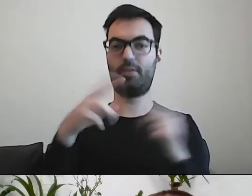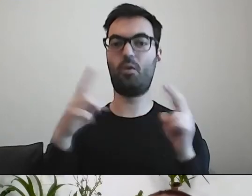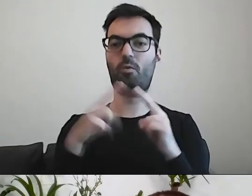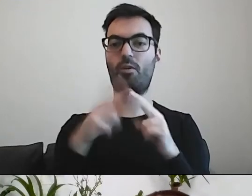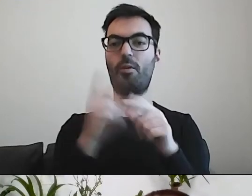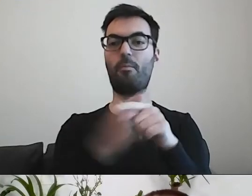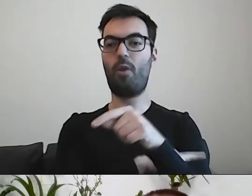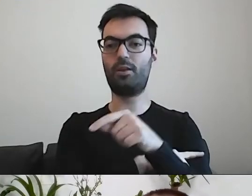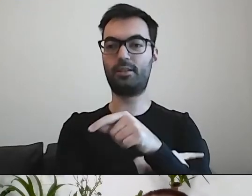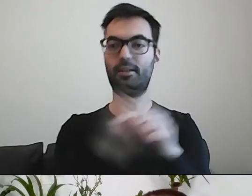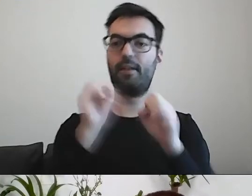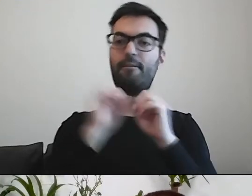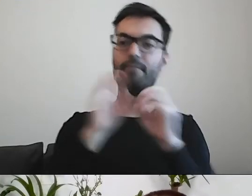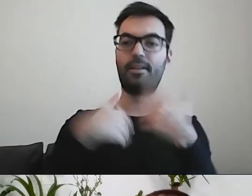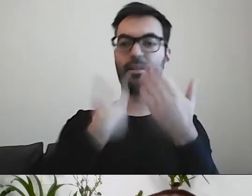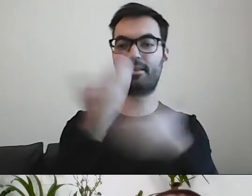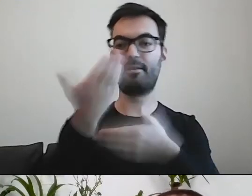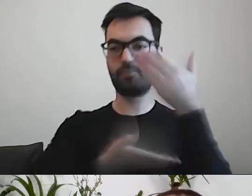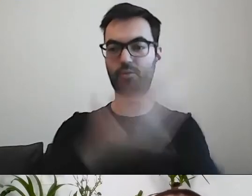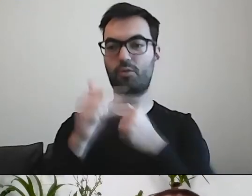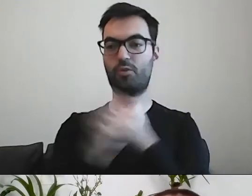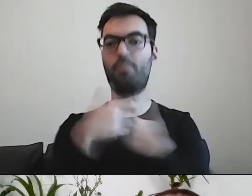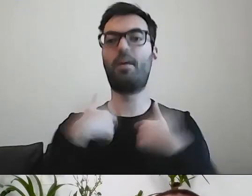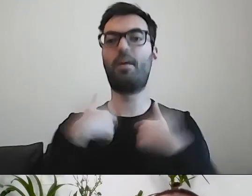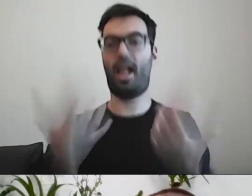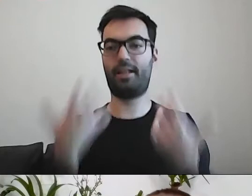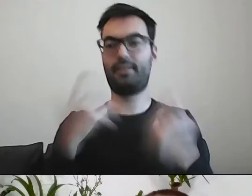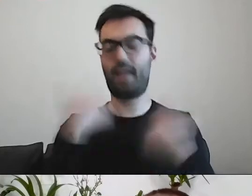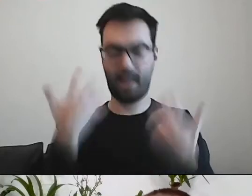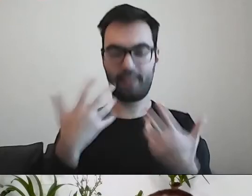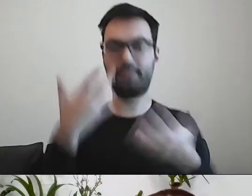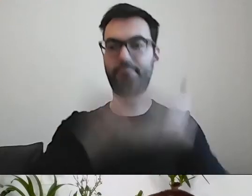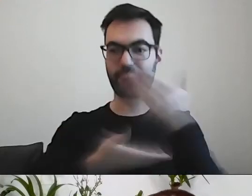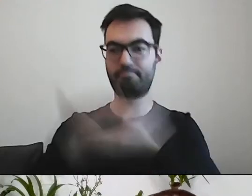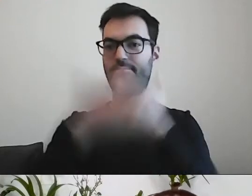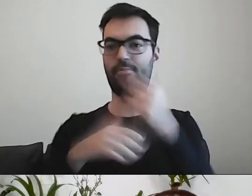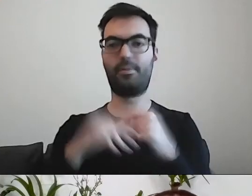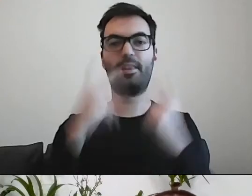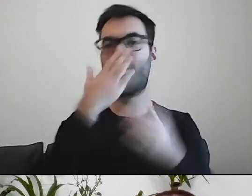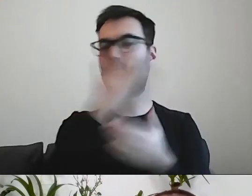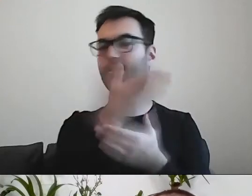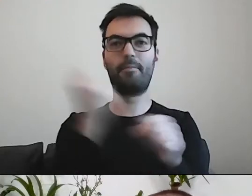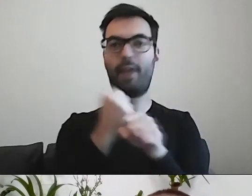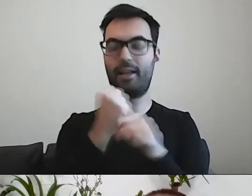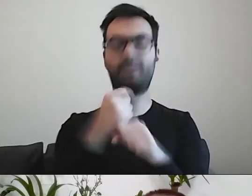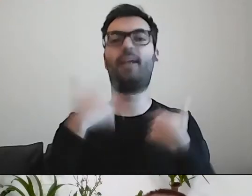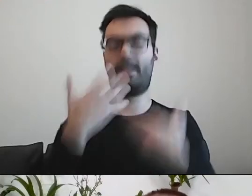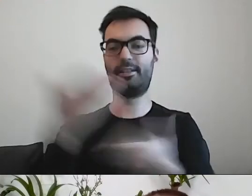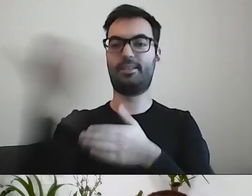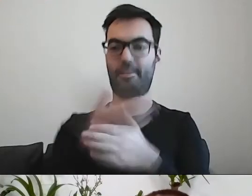żeby się podzielić dokumentami. My jesteśmy bardzo chętni, niezależnie od tego, czym się państwo zajmują. Zapraszam do kontaktu.